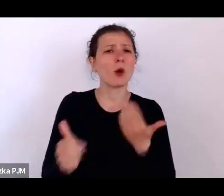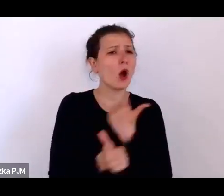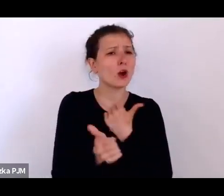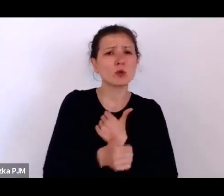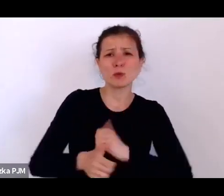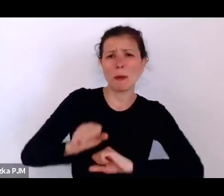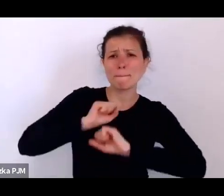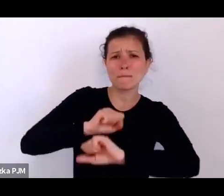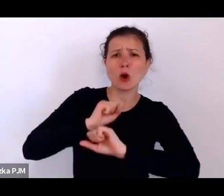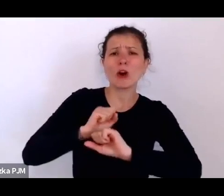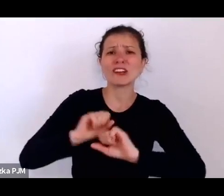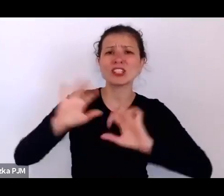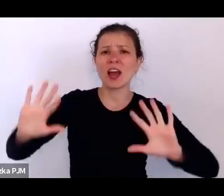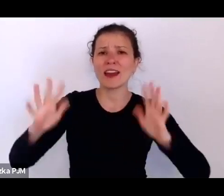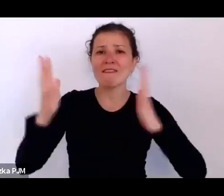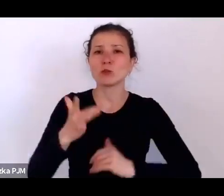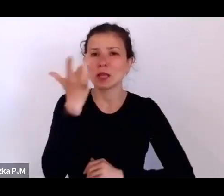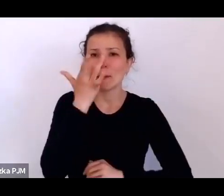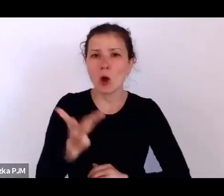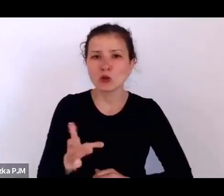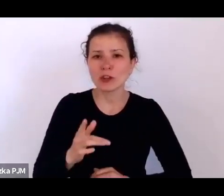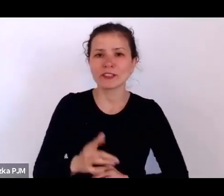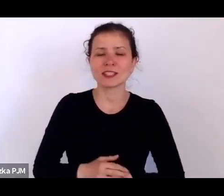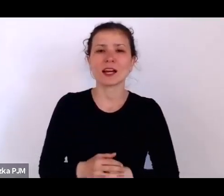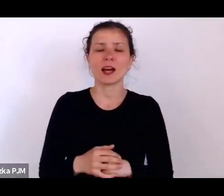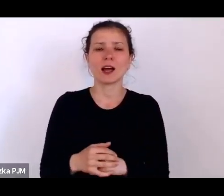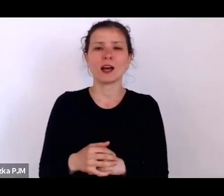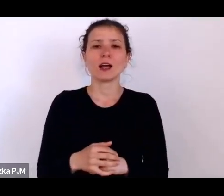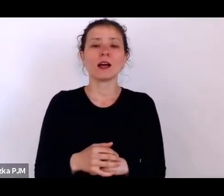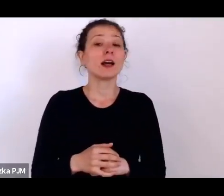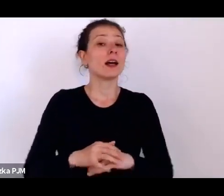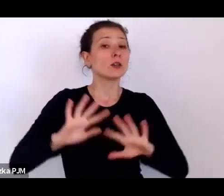i Polska jako takie miejsce, gdzie należało – po pierwsze